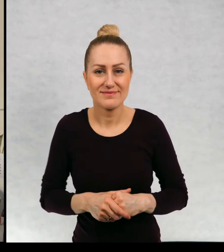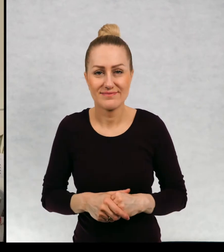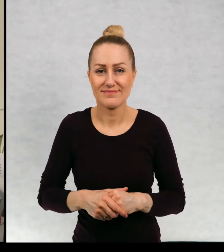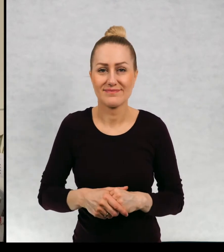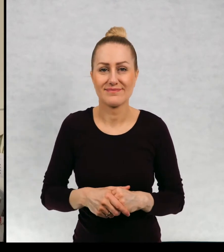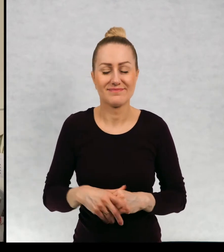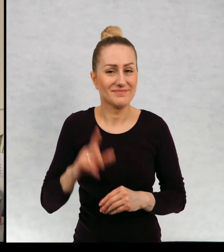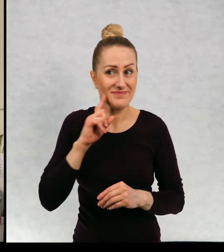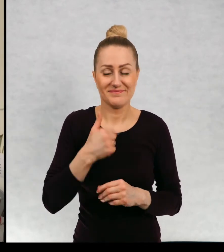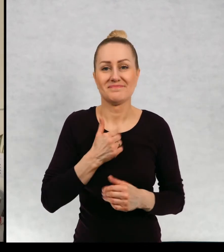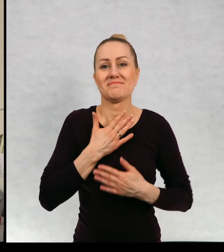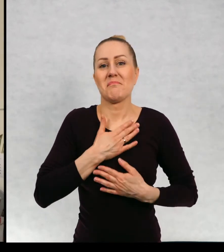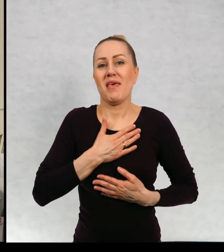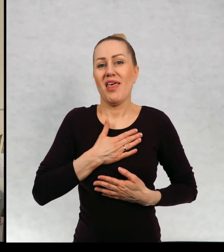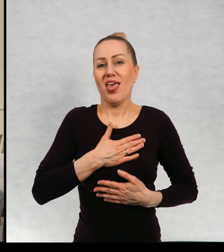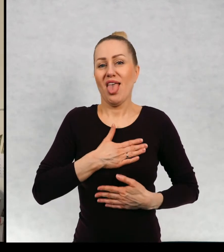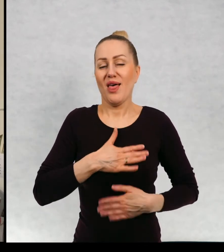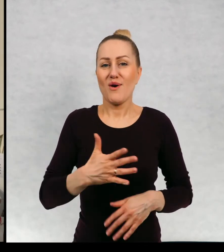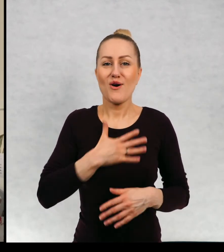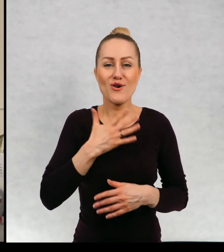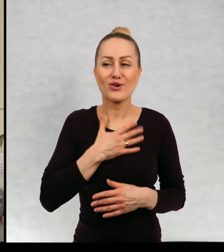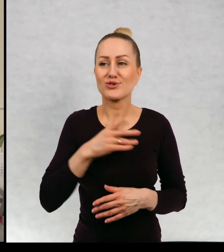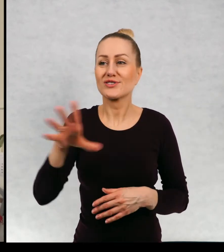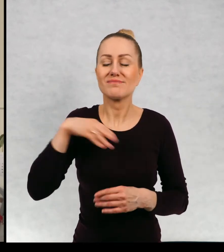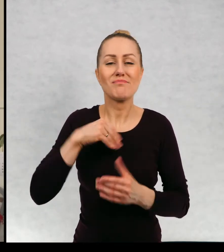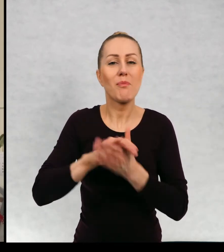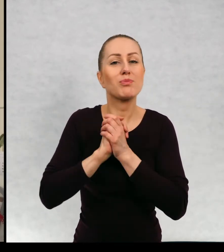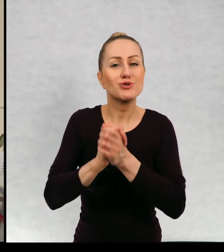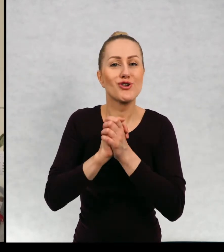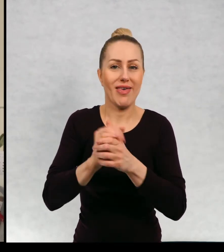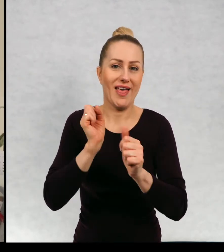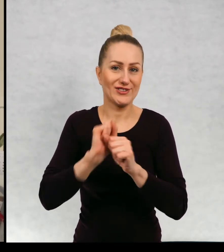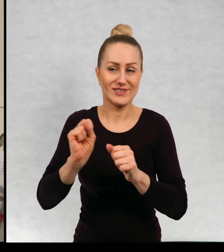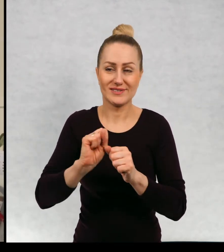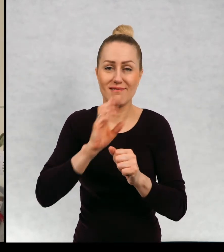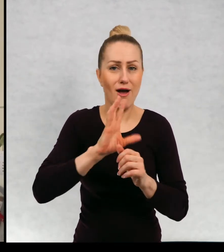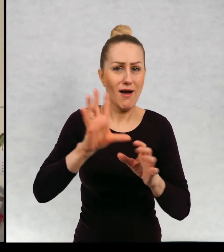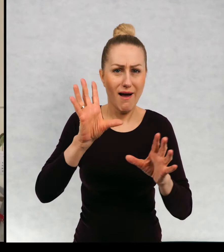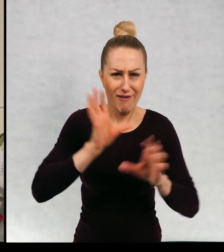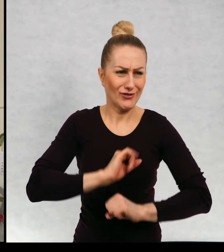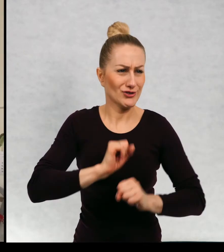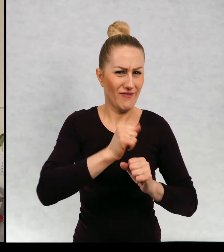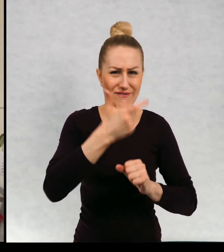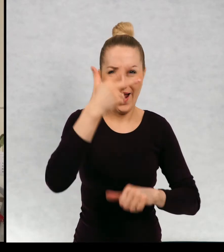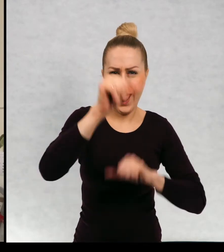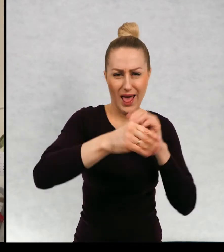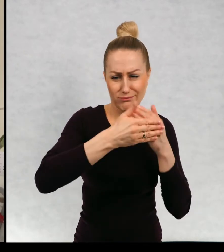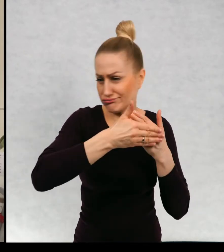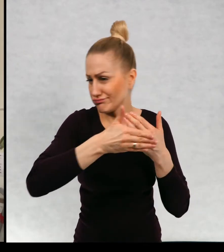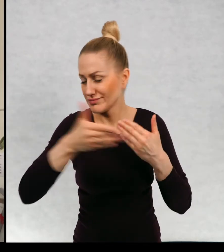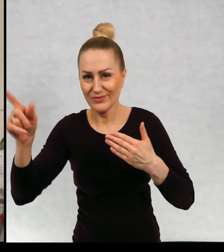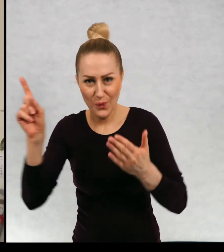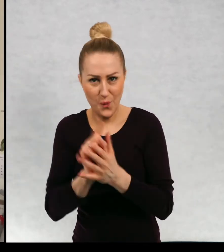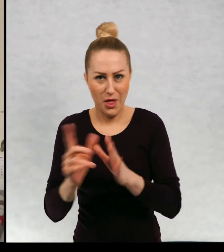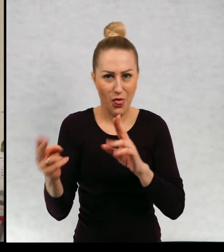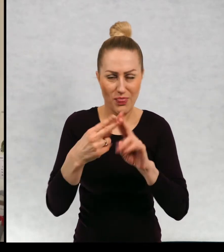no bardzo to jest miłe uczucie, takie taka przyjaźń, która która przetrwała przez przez wiele, wiele lat.